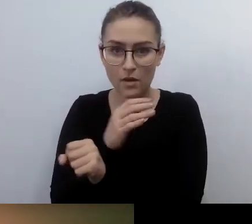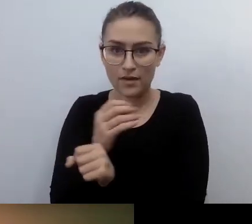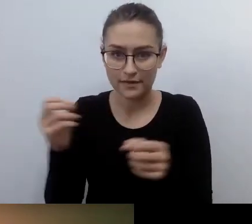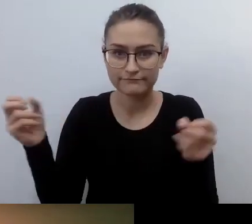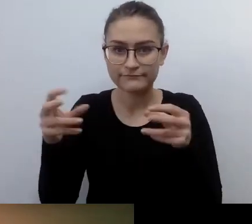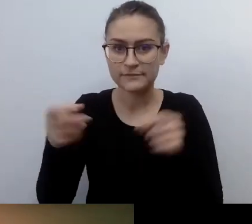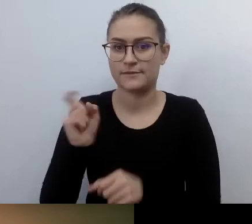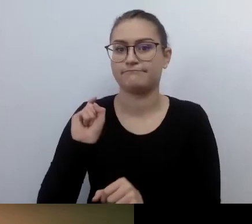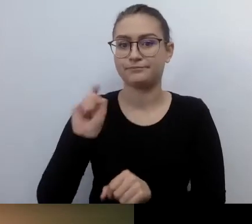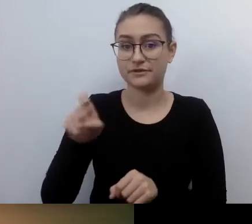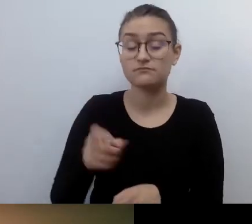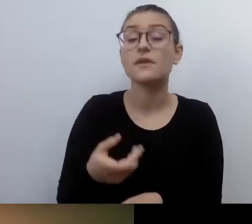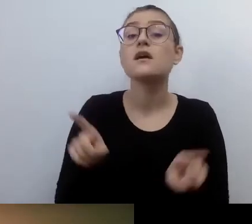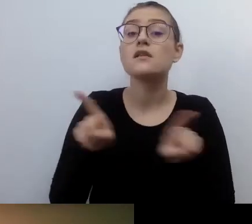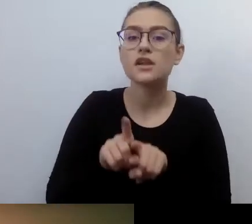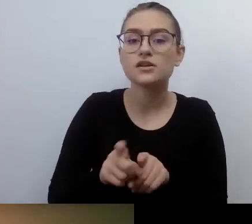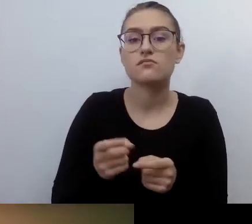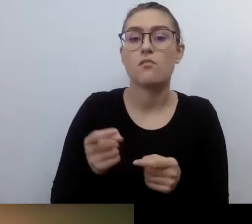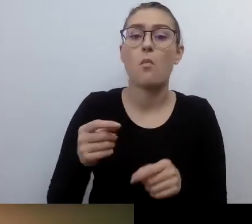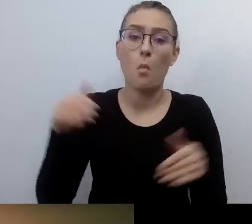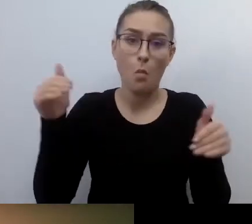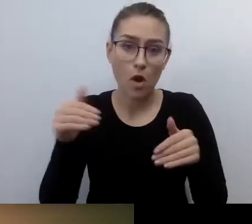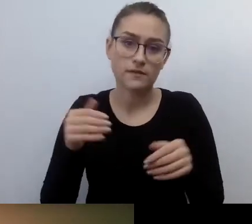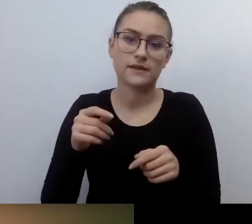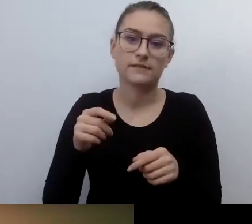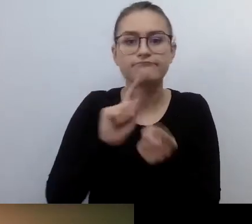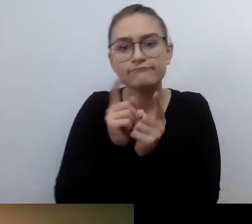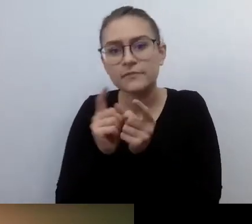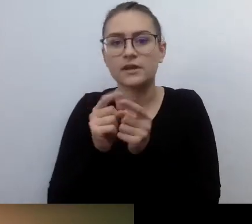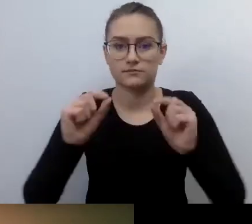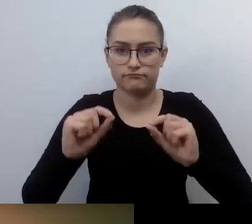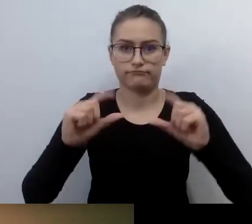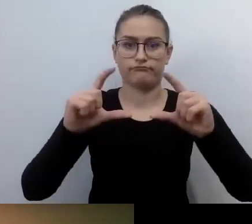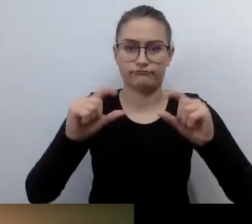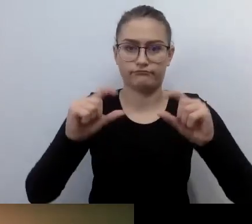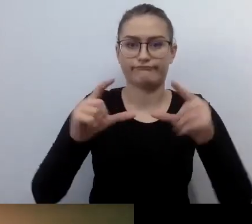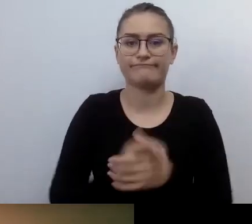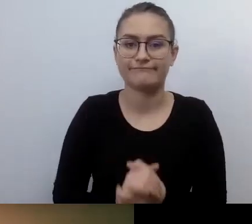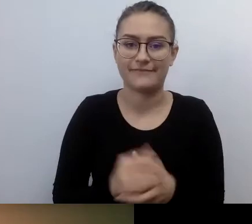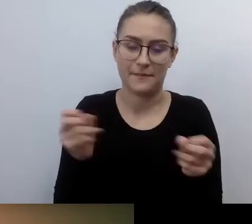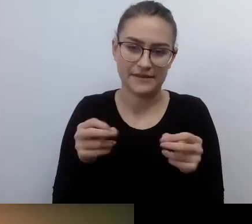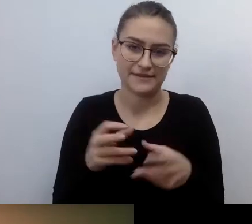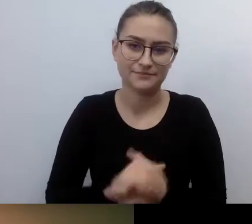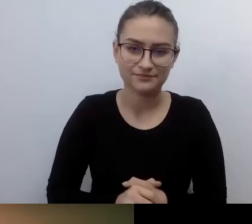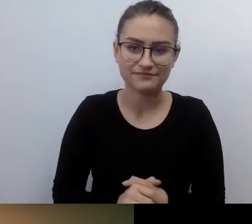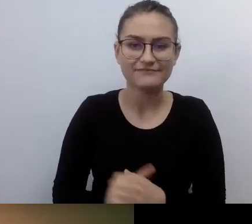Można regulować wielkość napisów. Ostatnia ważna informacja. Webinar jest nagrywany.